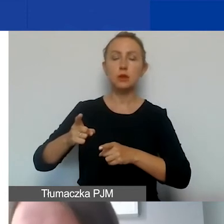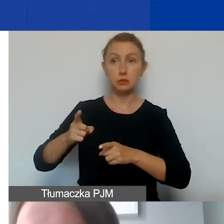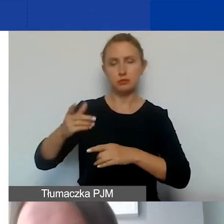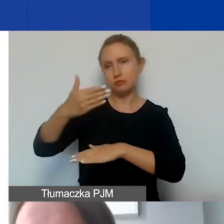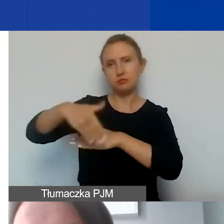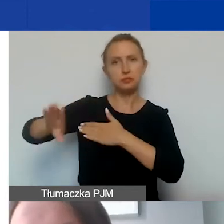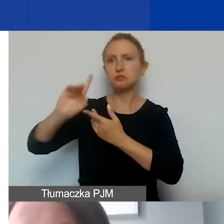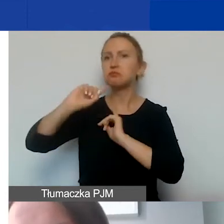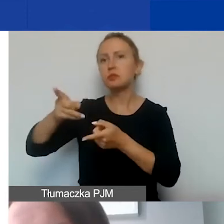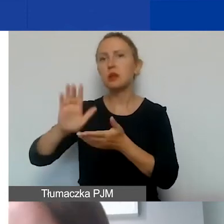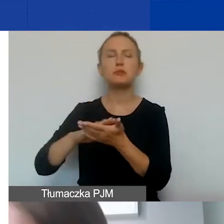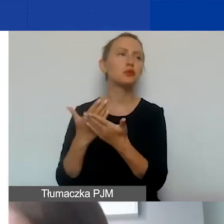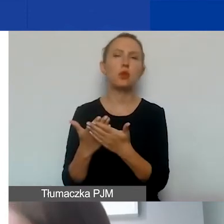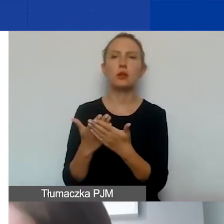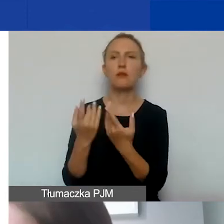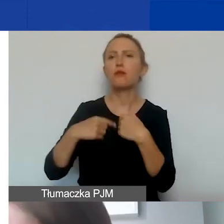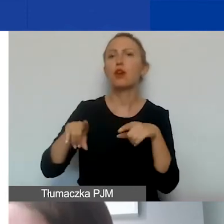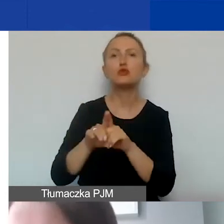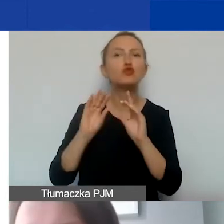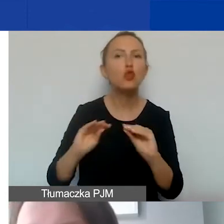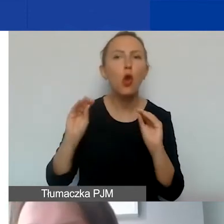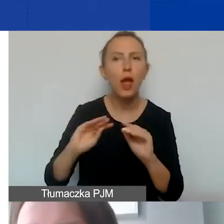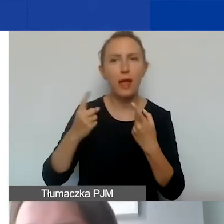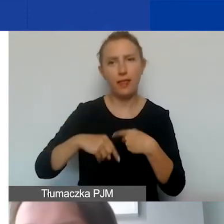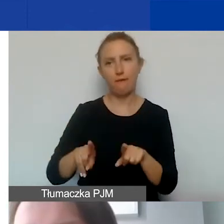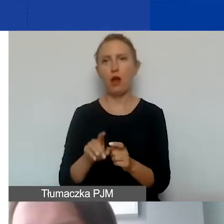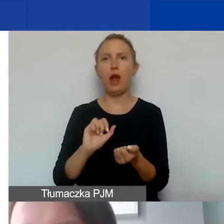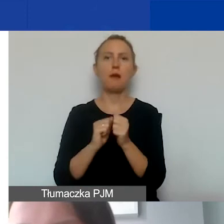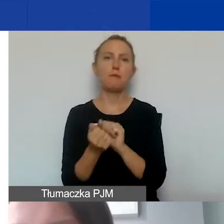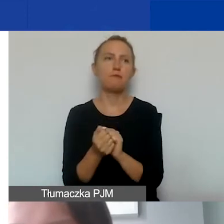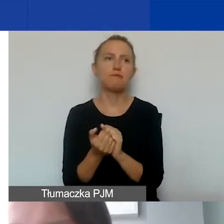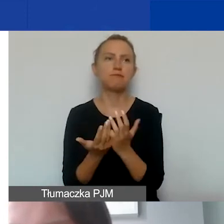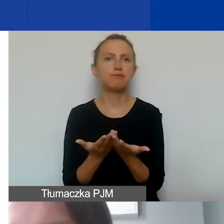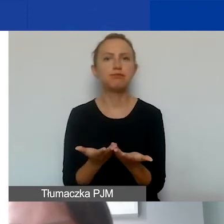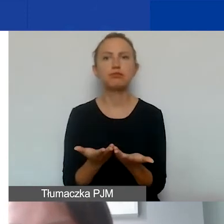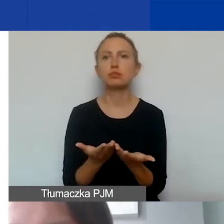może to być np. przeprowadzenie szkolenia,